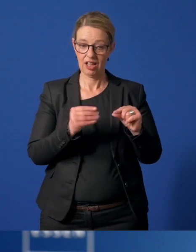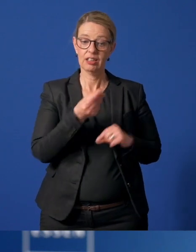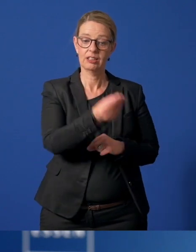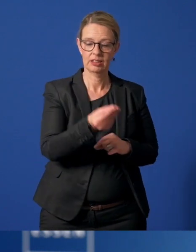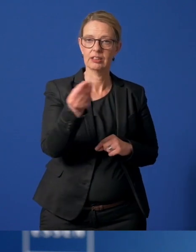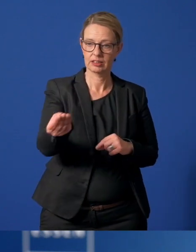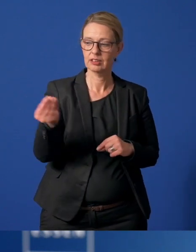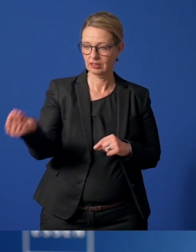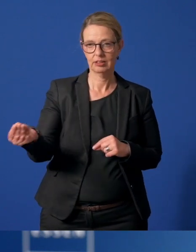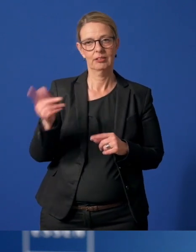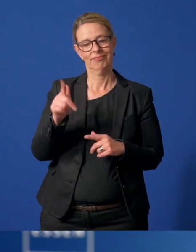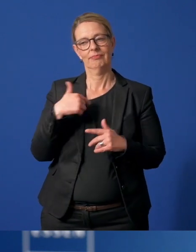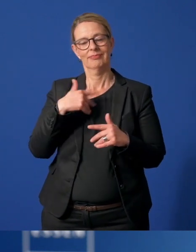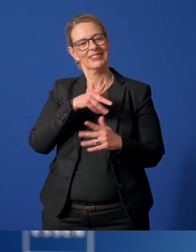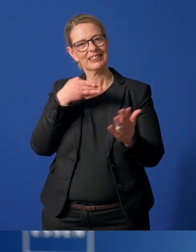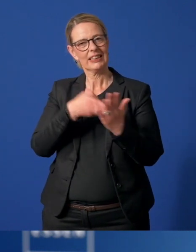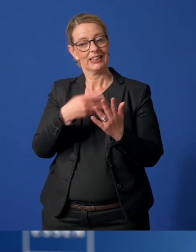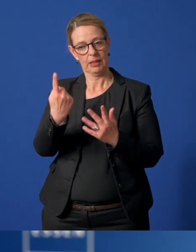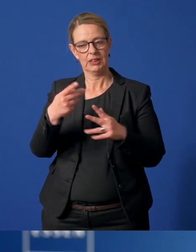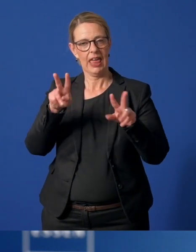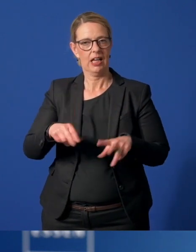aus und senden sie den Ehrenamtlichen direkt zu.